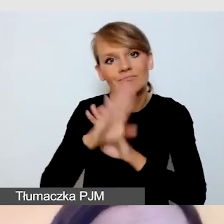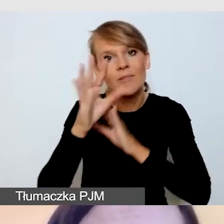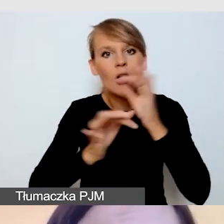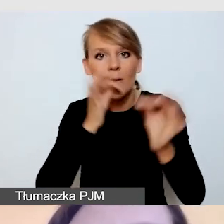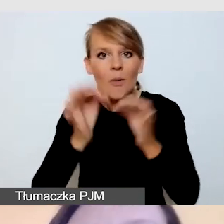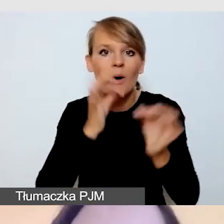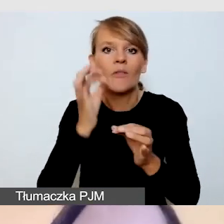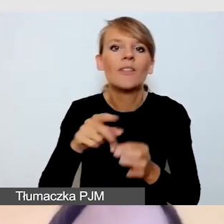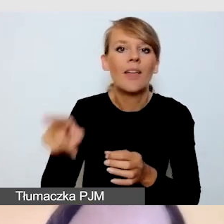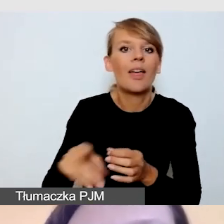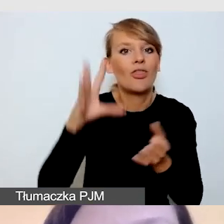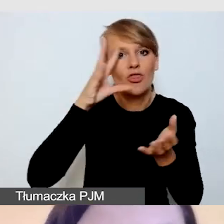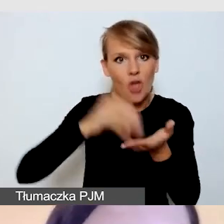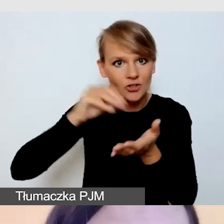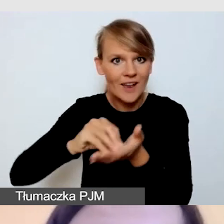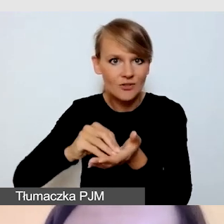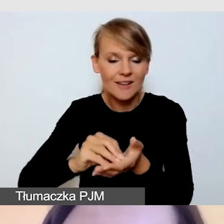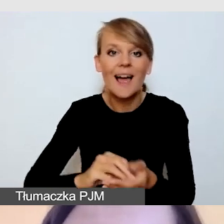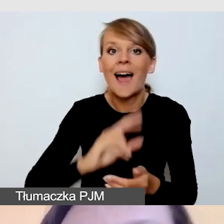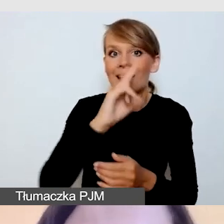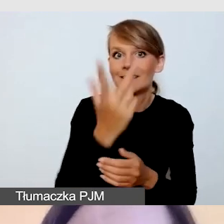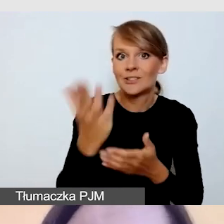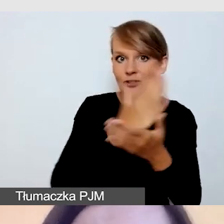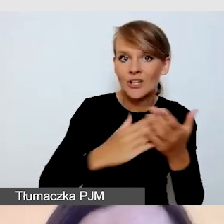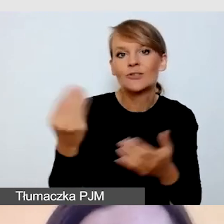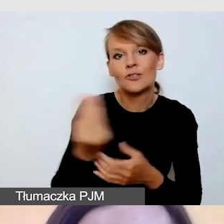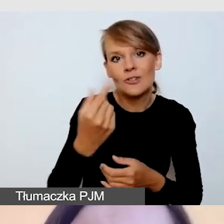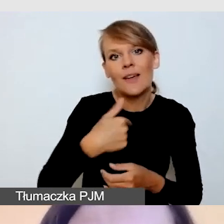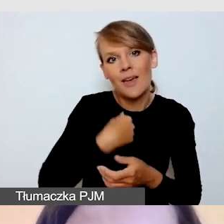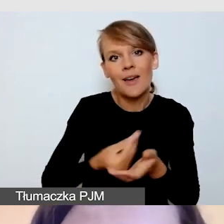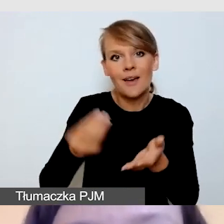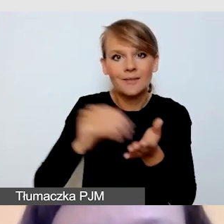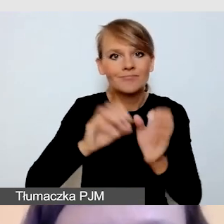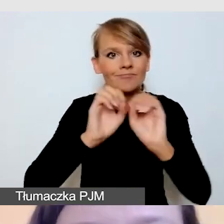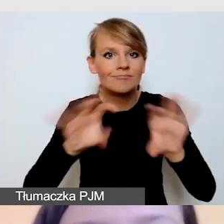a w trzeciej części ja jeszcze omówię pewne aspekty techniczne.